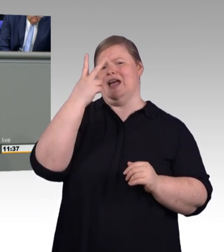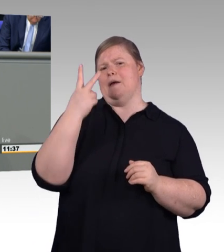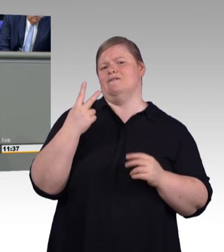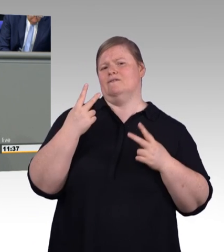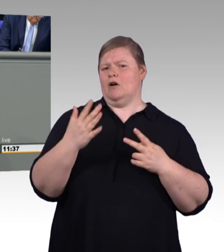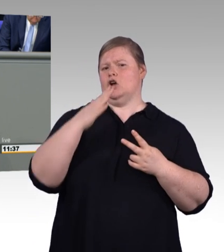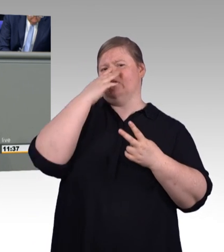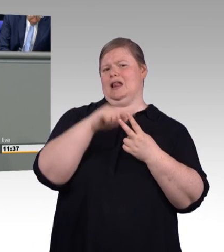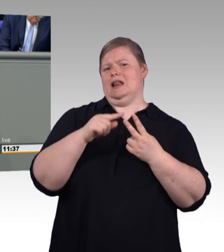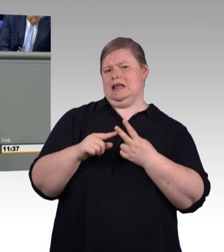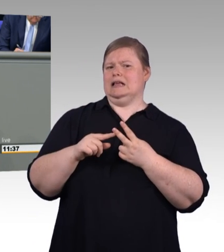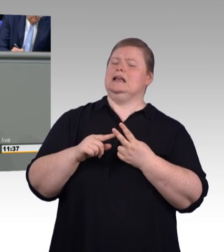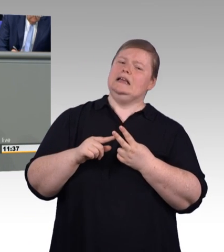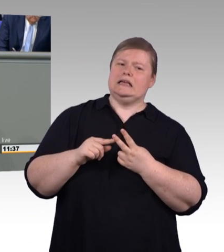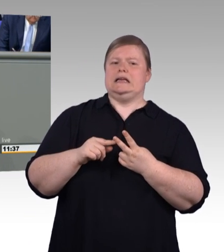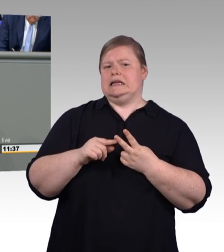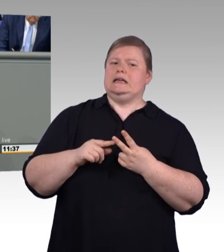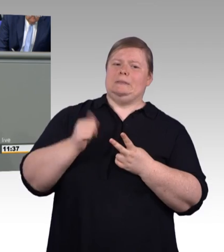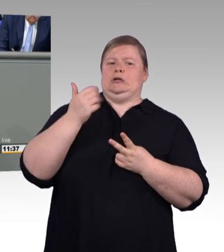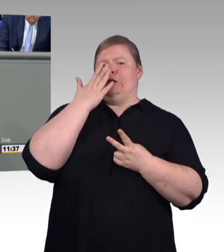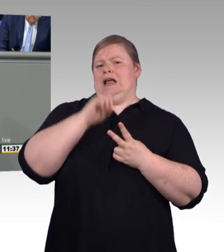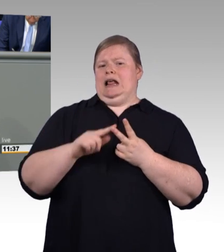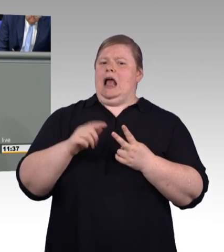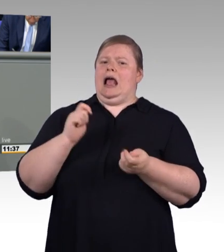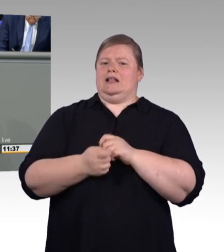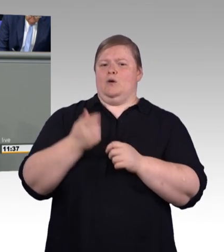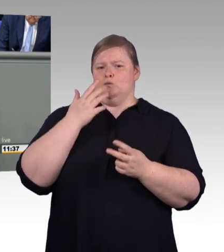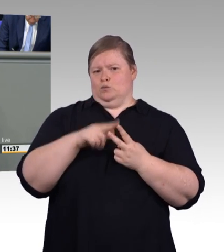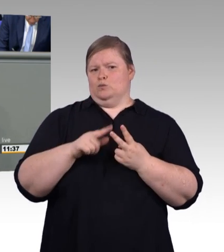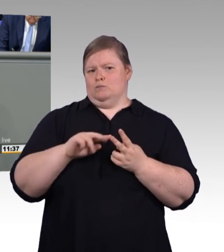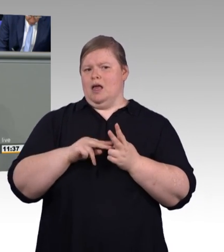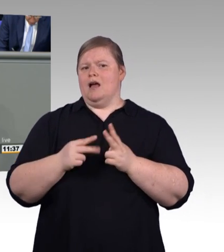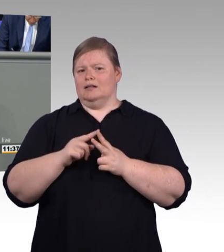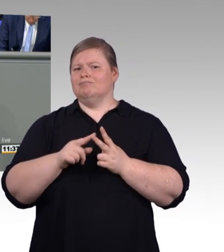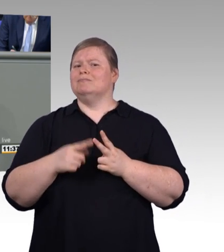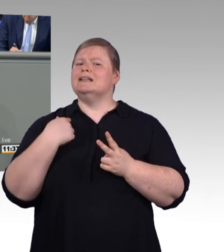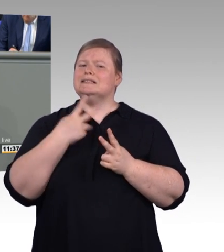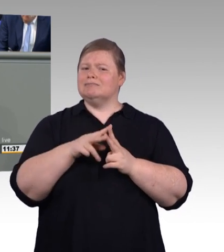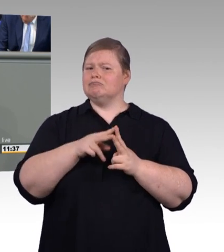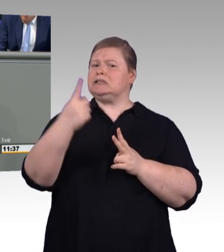zunächst bei 515 Euro liegen und in den nächsten drei Jahren dann schrittweise auf 620 Euro angehoben werden